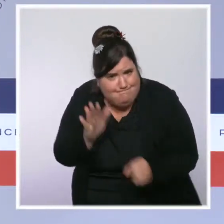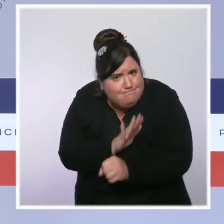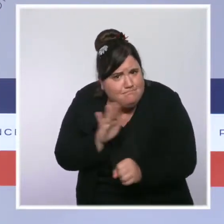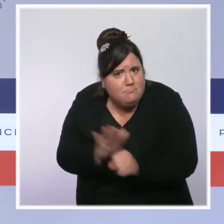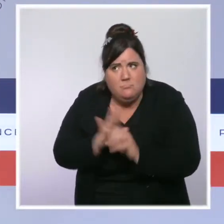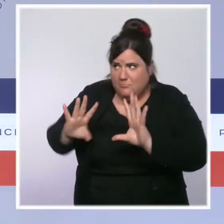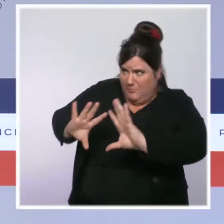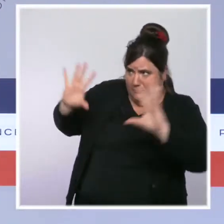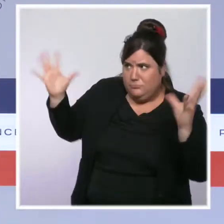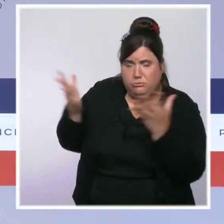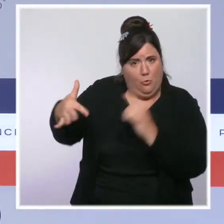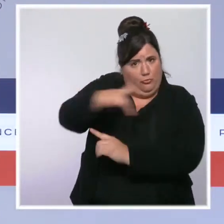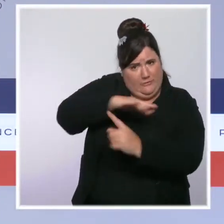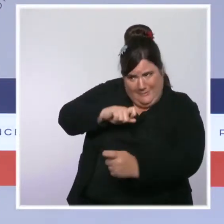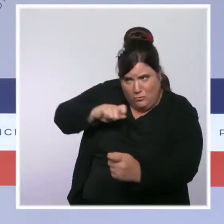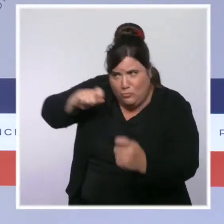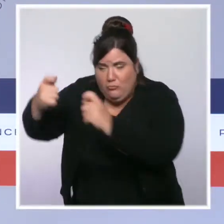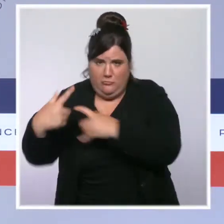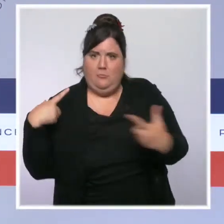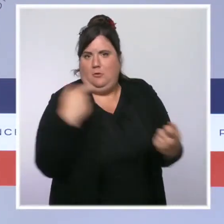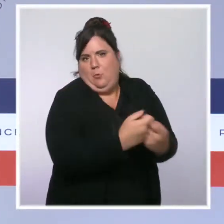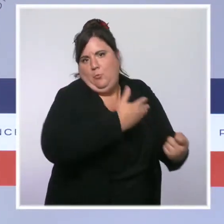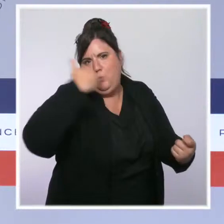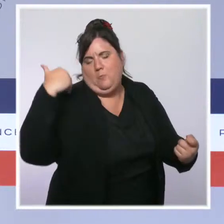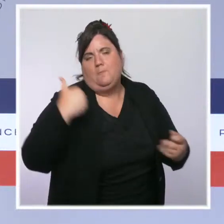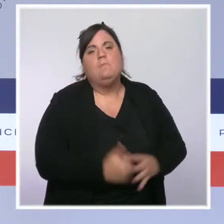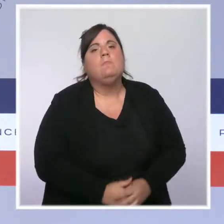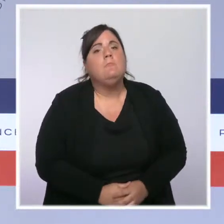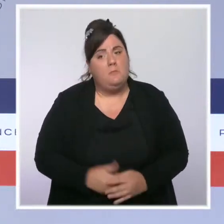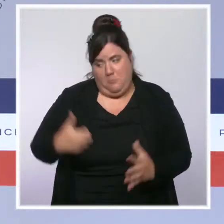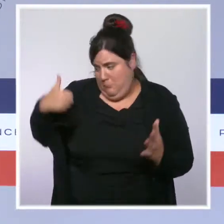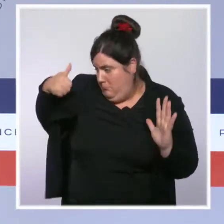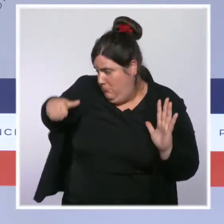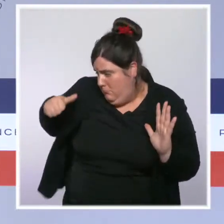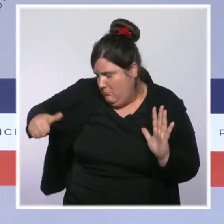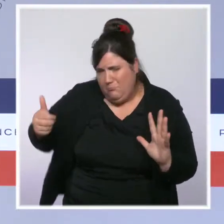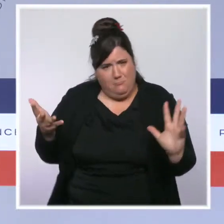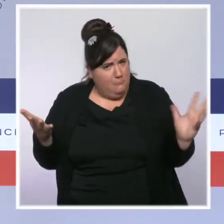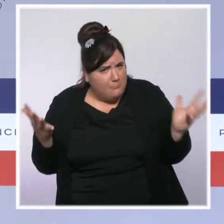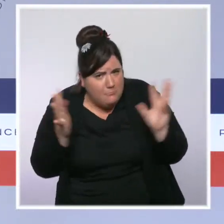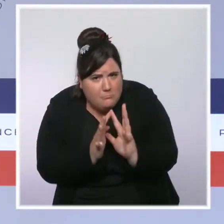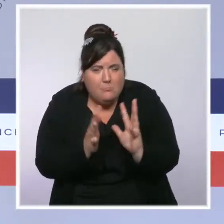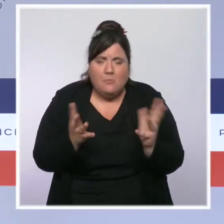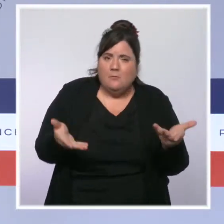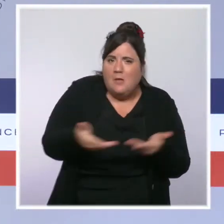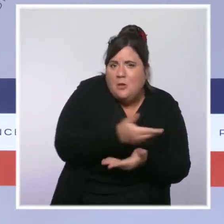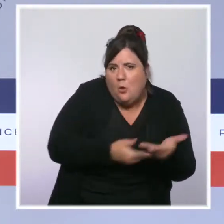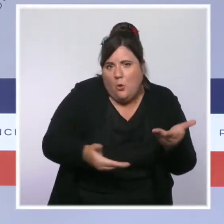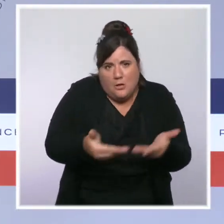Depuis plusieurs mois, des dizaines de réunions et d'échanges se sont tenus et ont permis à des policiers, à des gendarmes, à des magistrats,